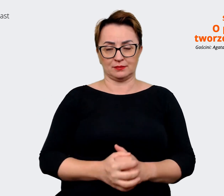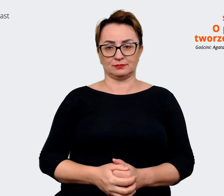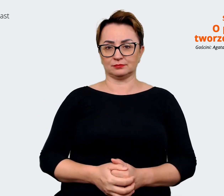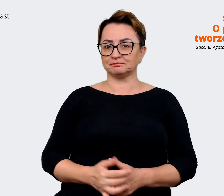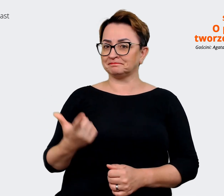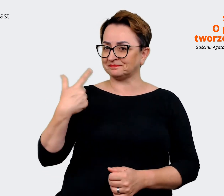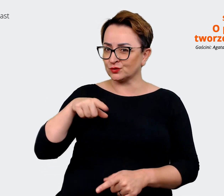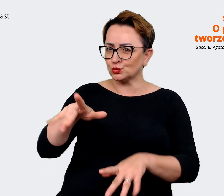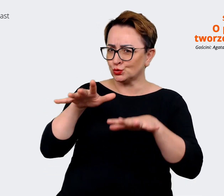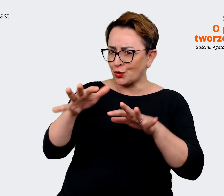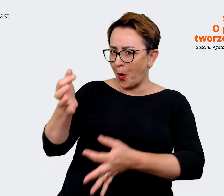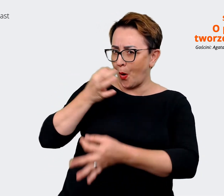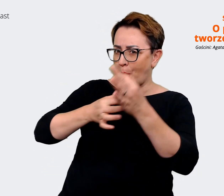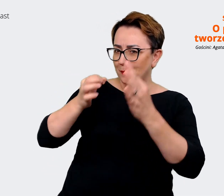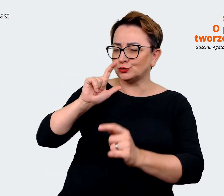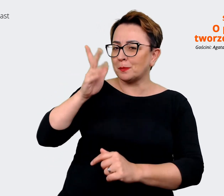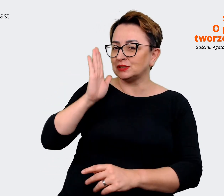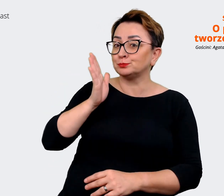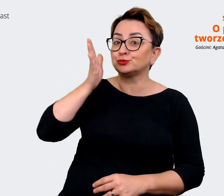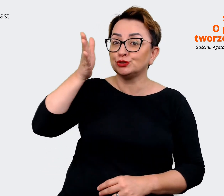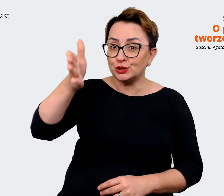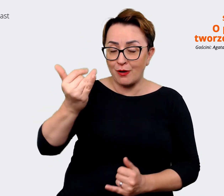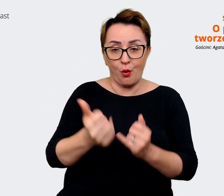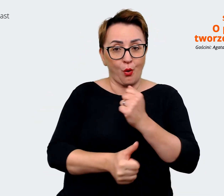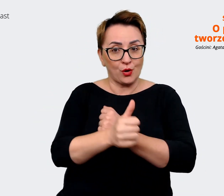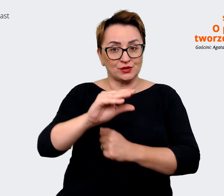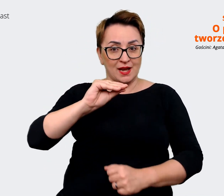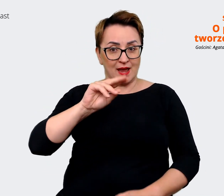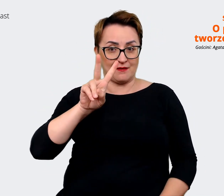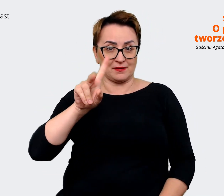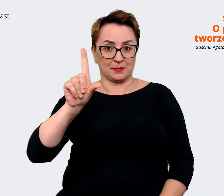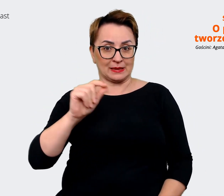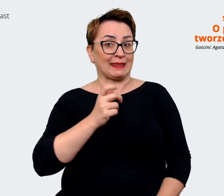co będzie się działo w przyszłości jeżeli chodzi o EVP. Więc super. Właśnie chciałem